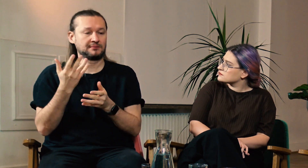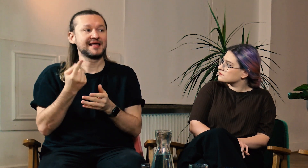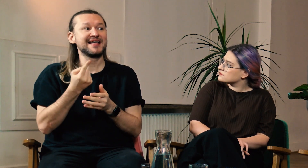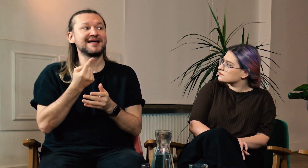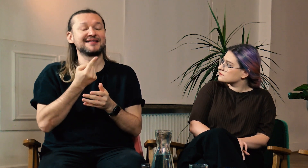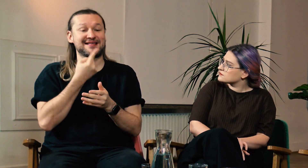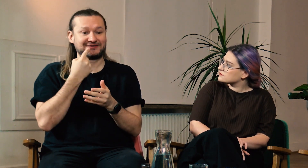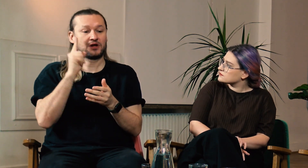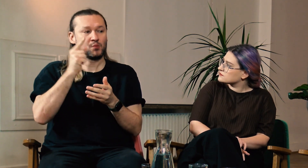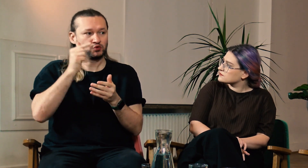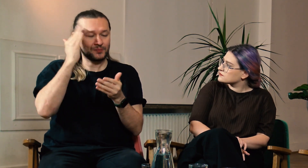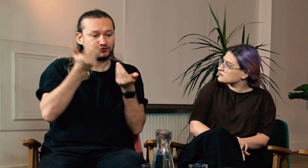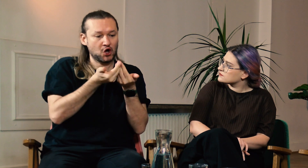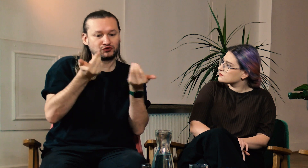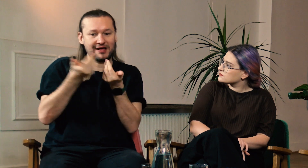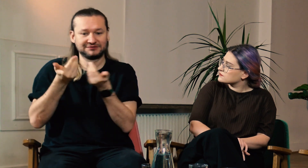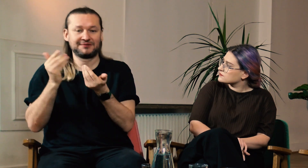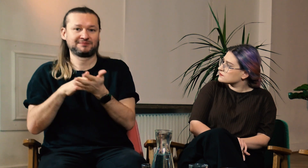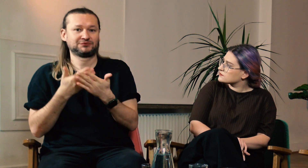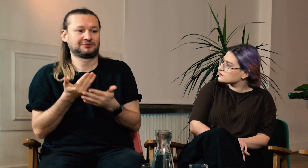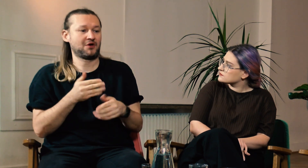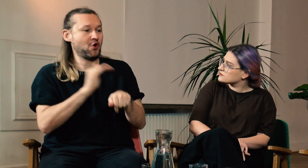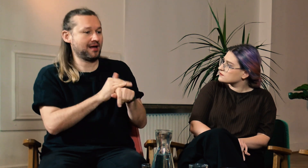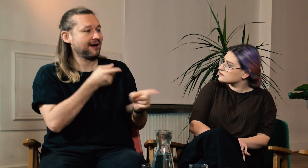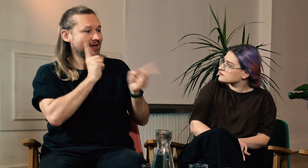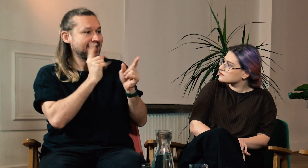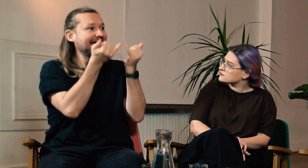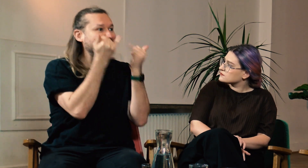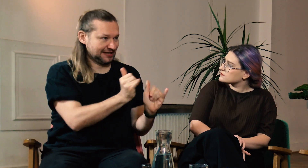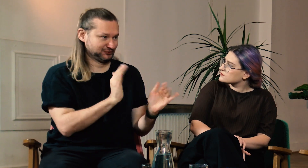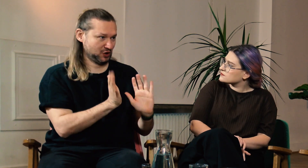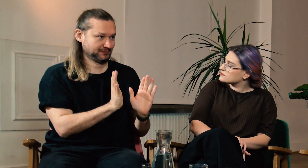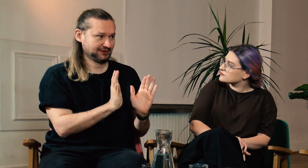Dzielą miganie na różne rejestry, z kolegami rozmawiają w inny sposób,